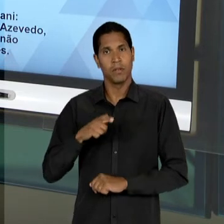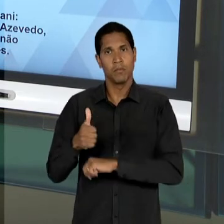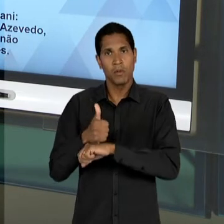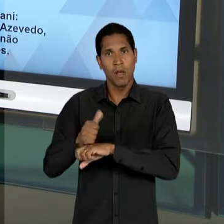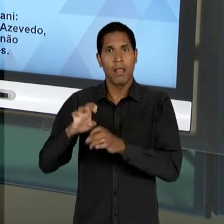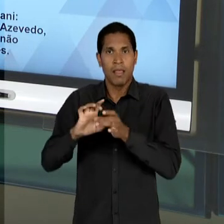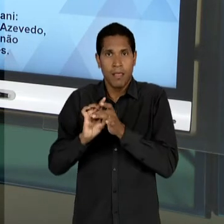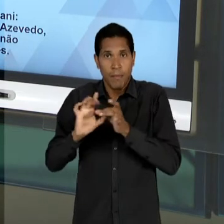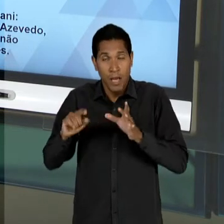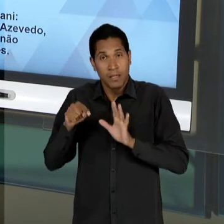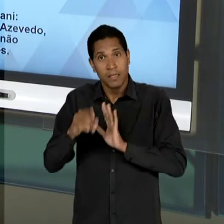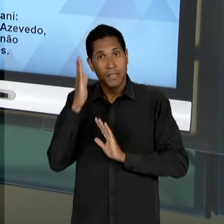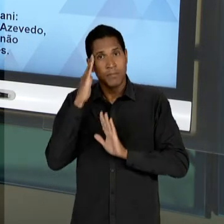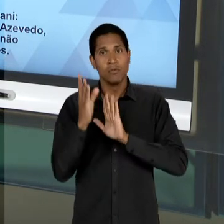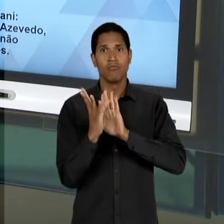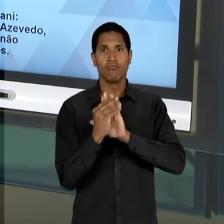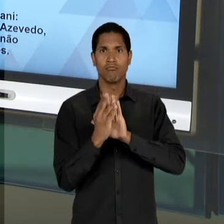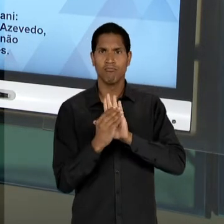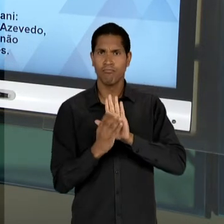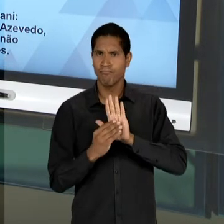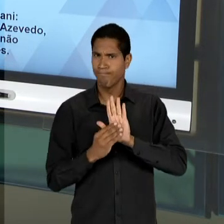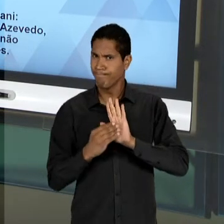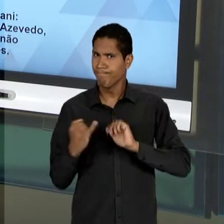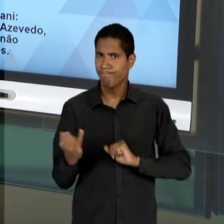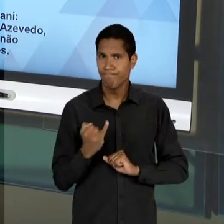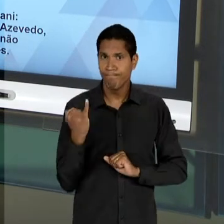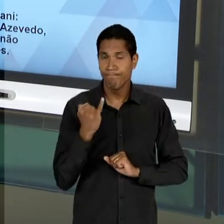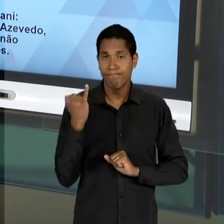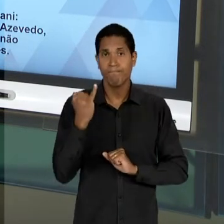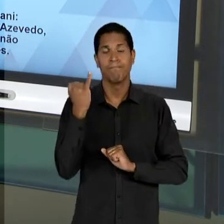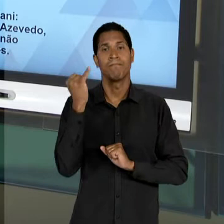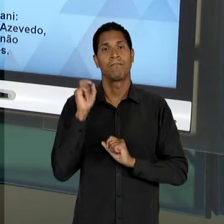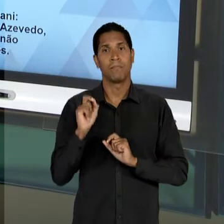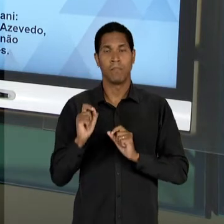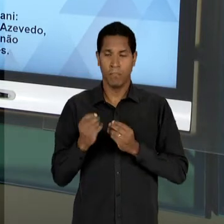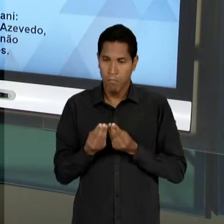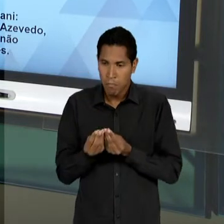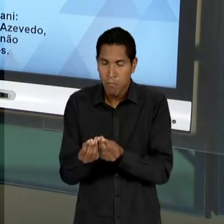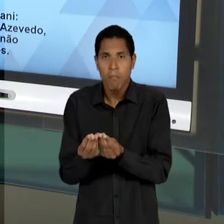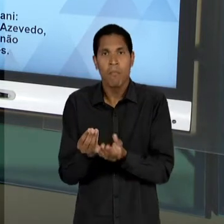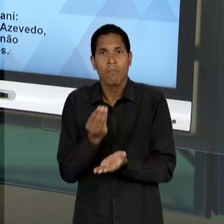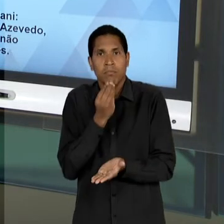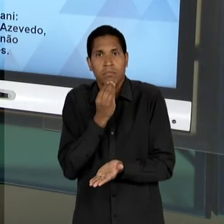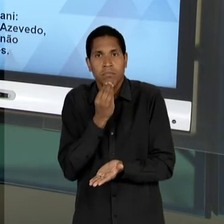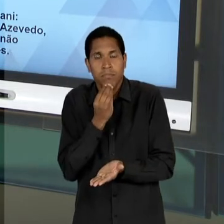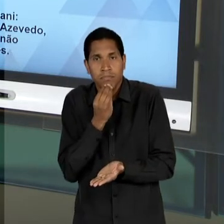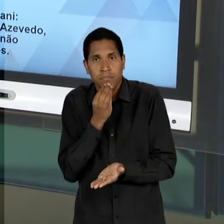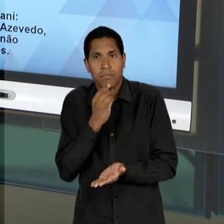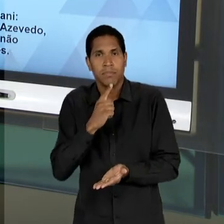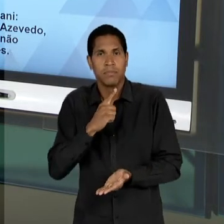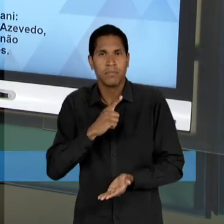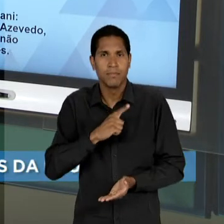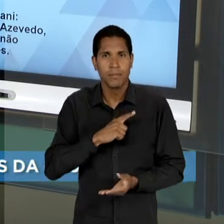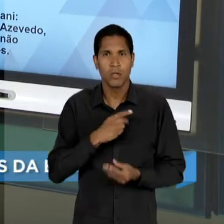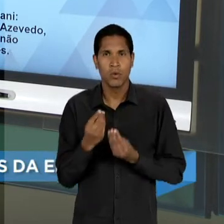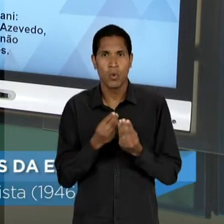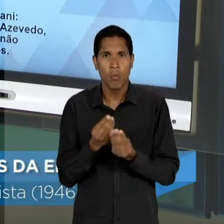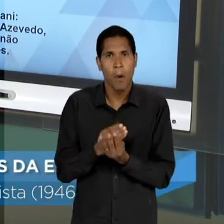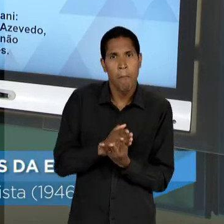EXTREMAMENTE IMPORTANTE PARA A ABERTURA, INCLUSIVE, DE NOVOS... DE UM LEQUE MAIOR NO